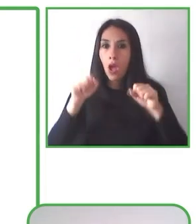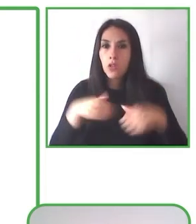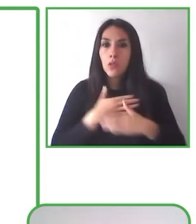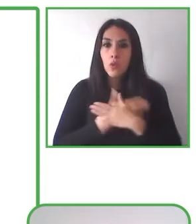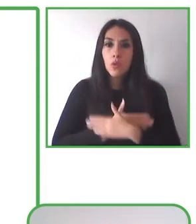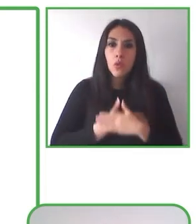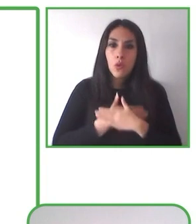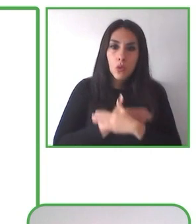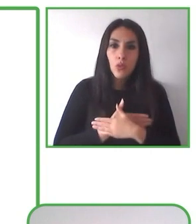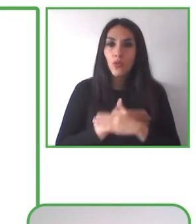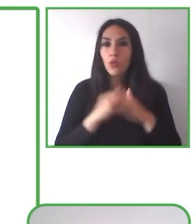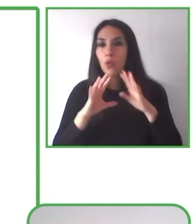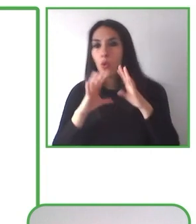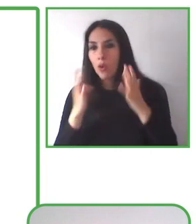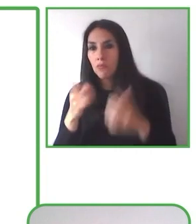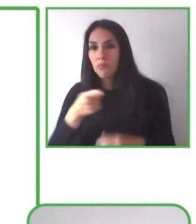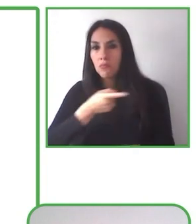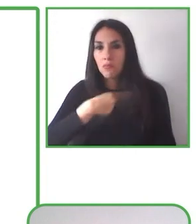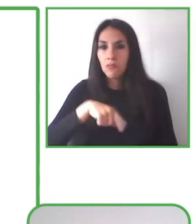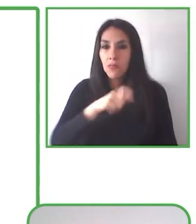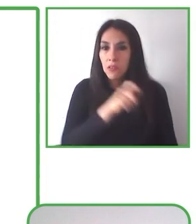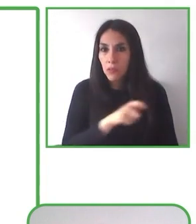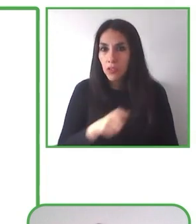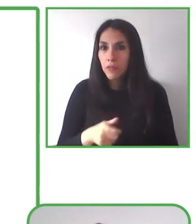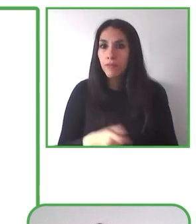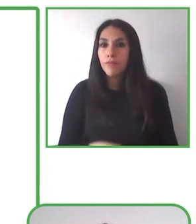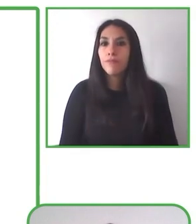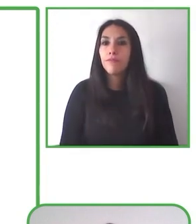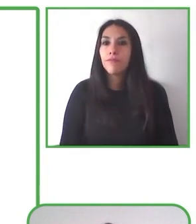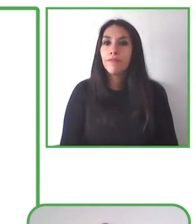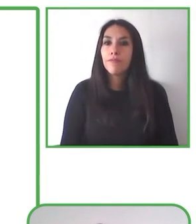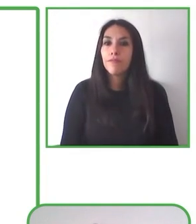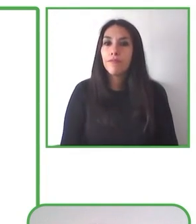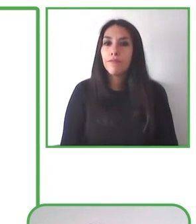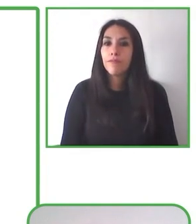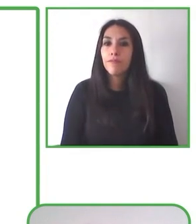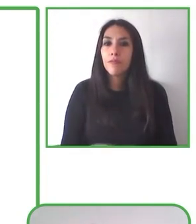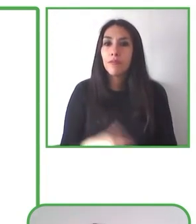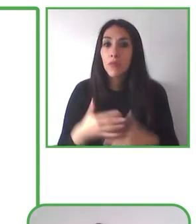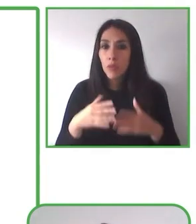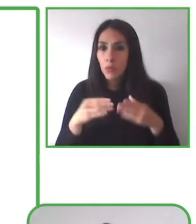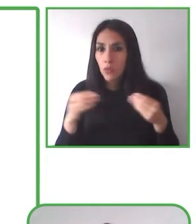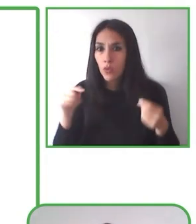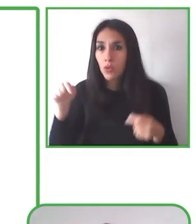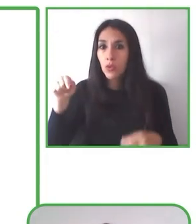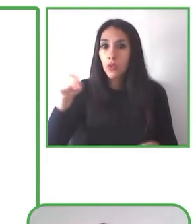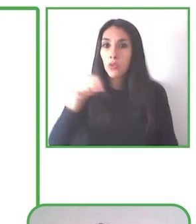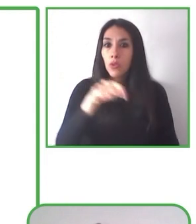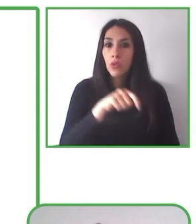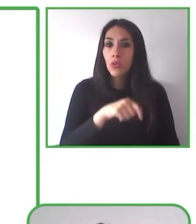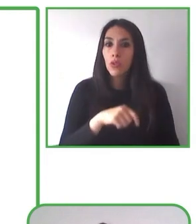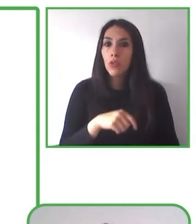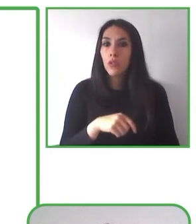Es así como se han capacitado numerosos operadores turísticos, guardaparques, voluntarios y jóvenes con discapacidad.